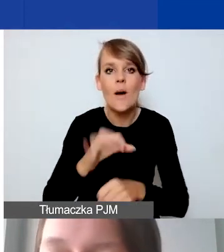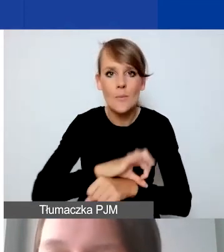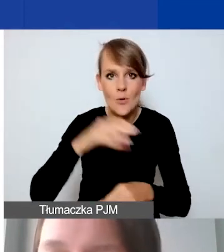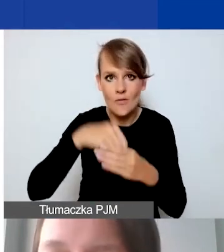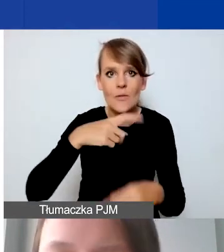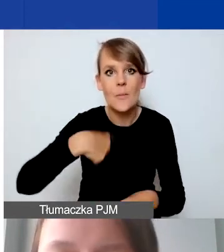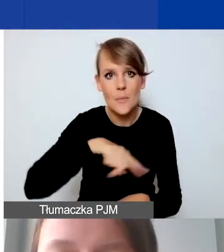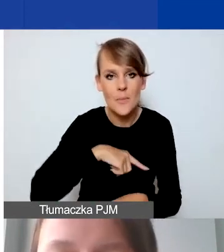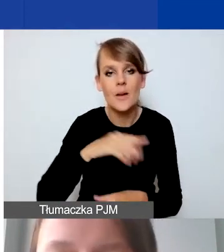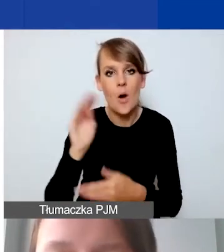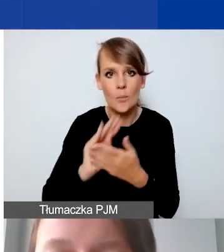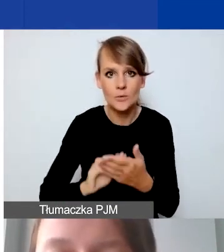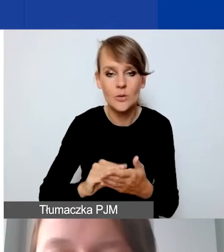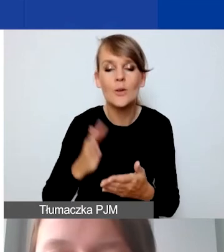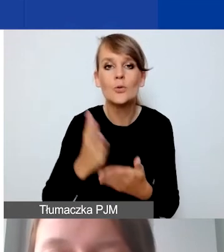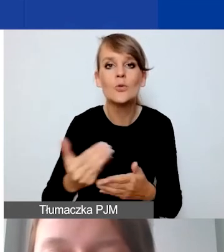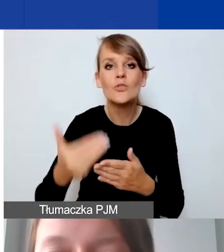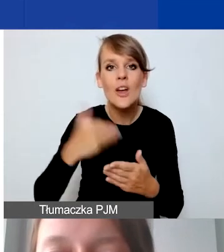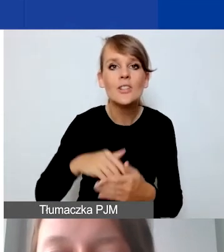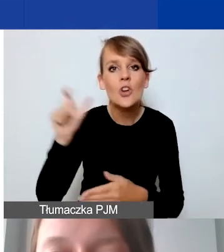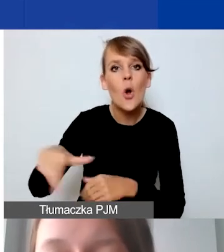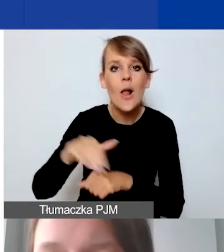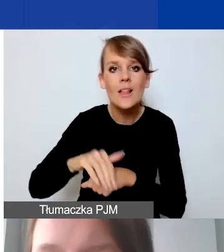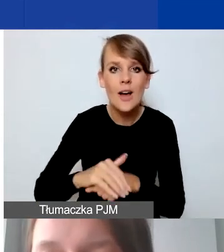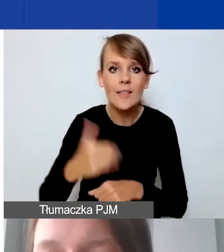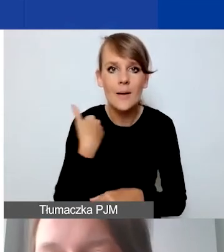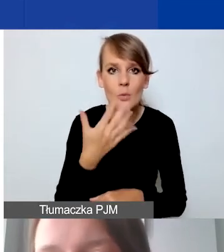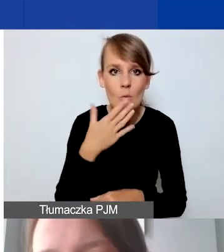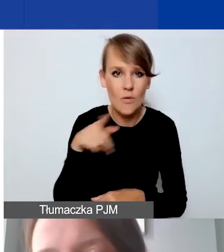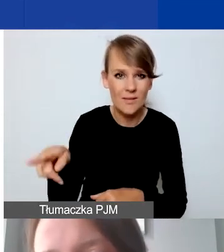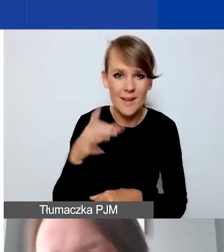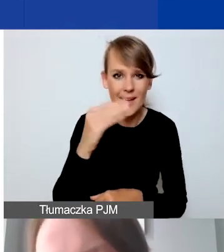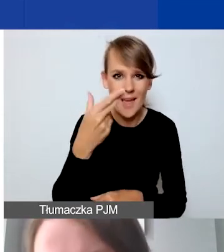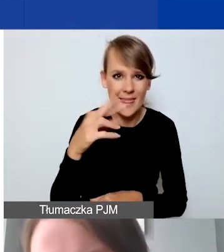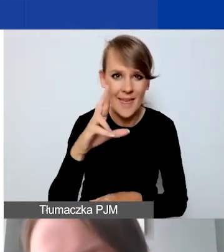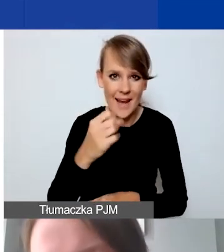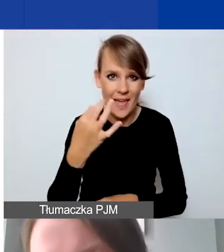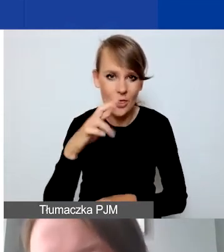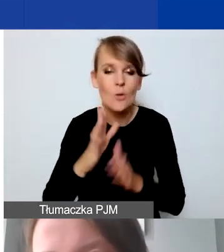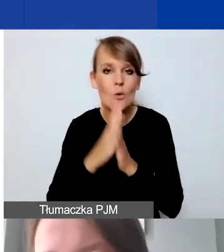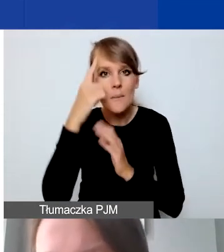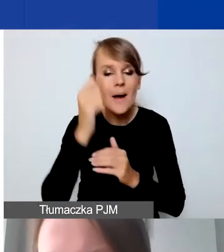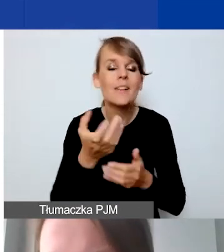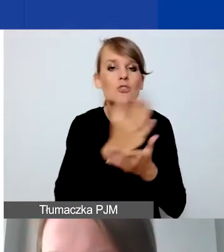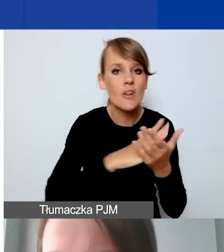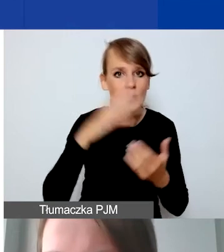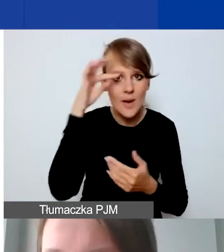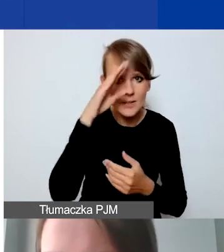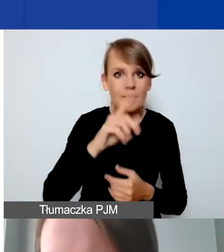Tak jak wcześniej wspominała koleżanka, przy Generatorze proszę pamiętać o tym, że w części merytorycznej musimy opisać działania.